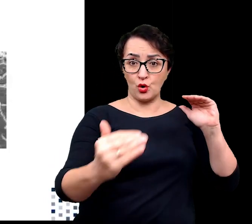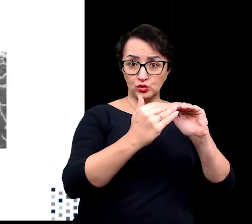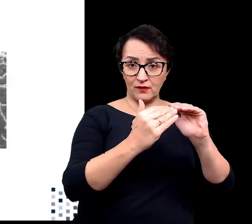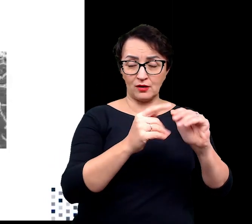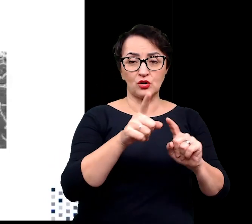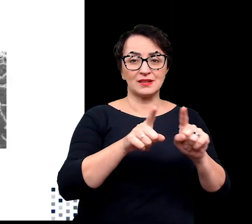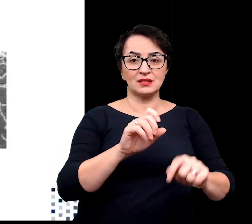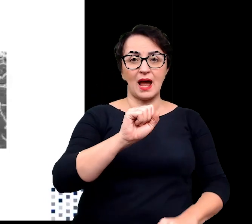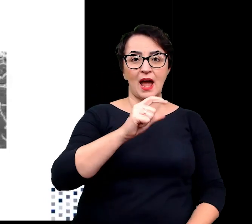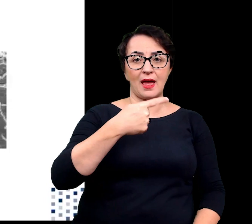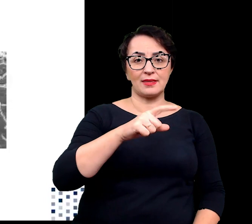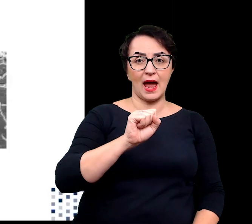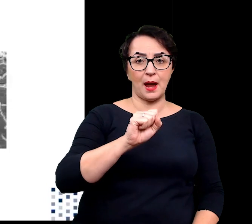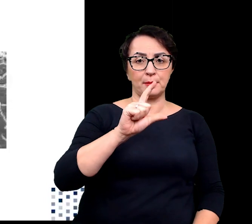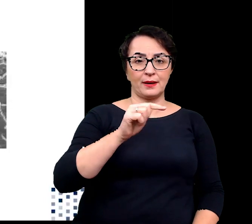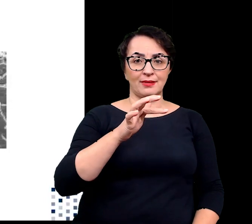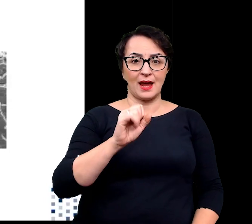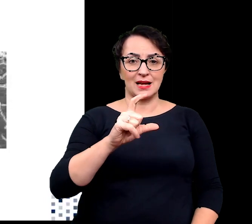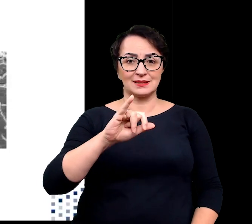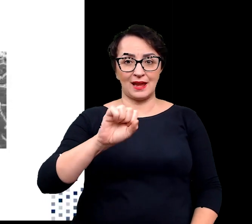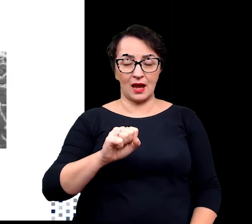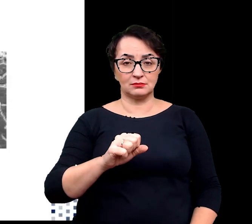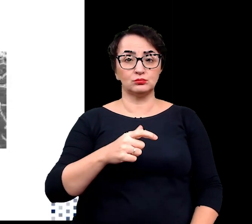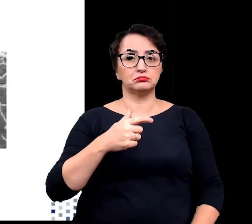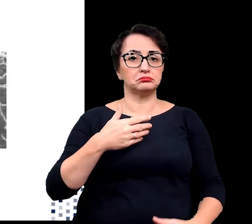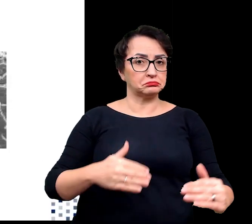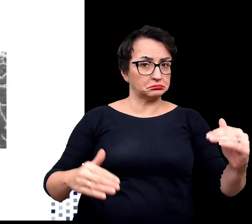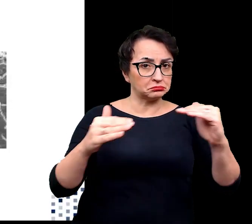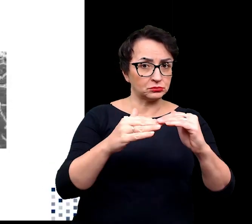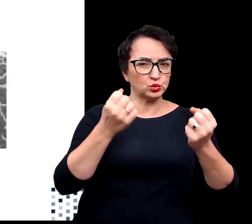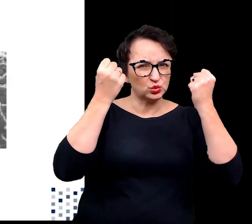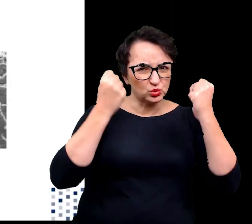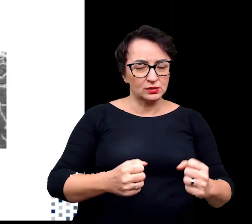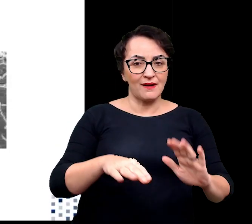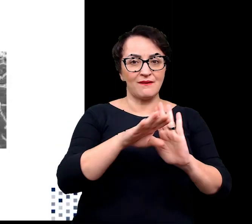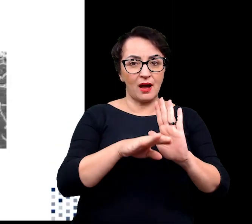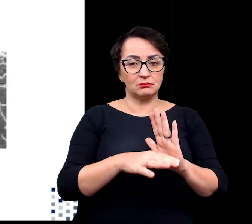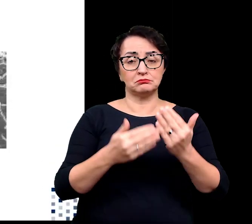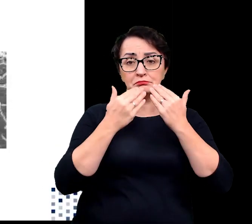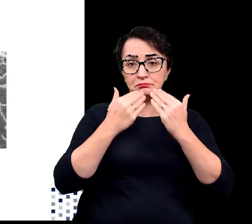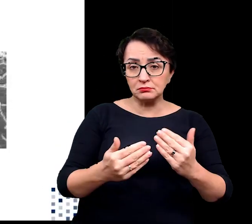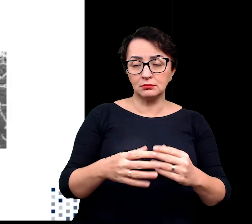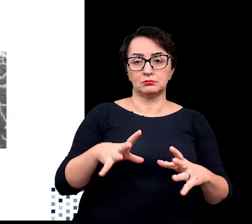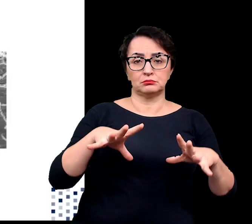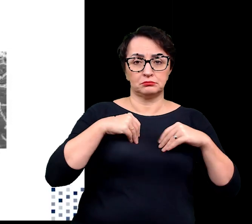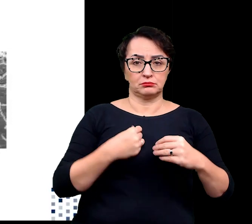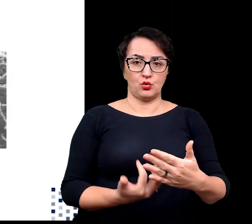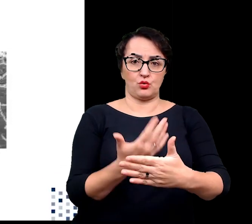zwanym adaptacjami do panujących trudnych warunków możliwe stało się zasiedlanie terenów ekstremalnych.